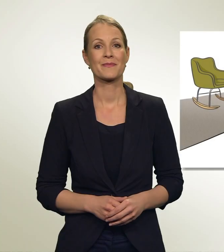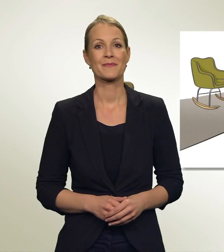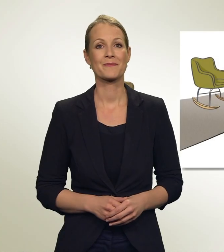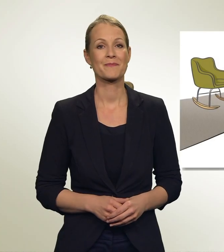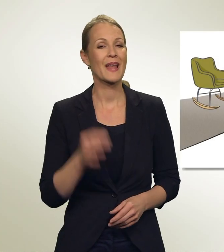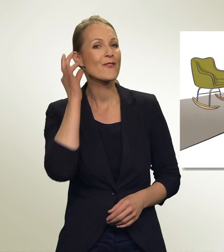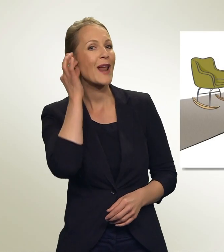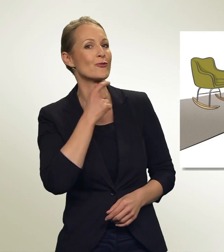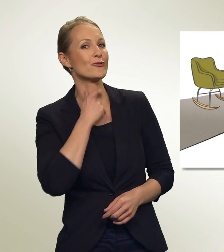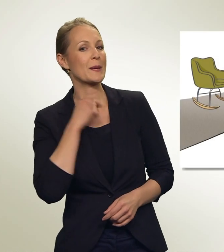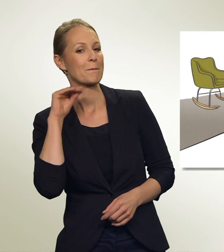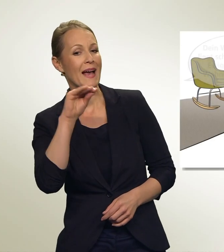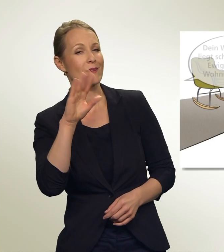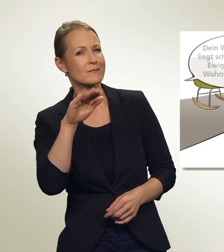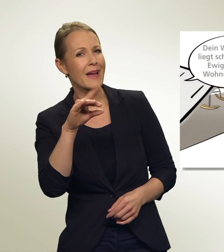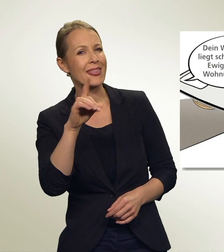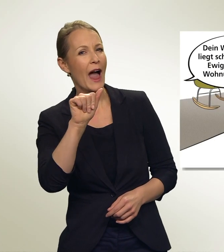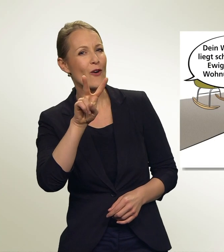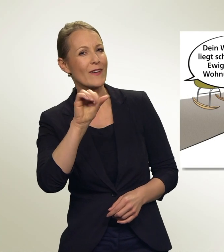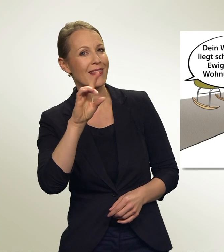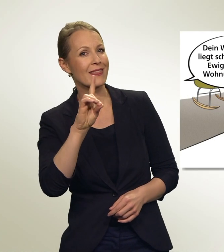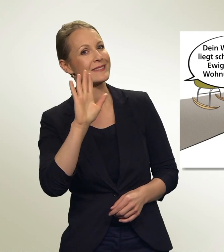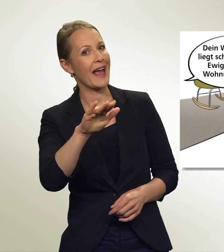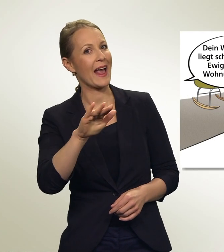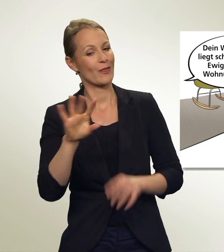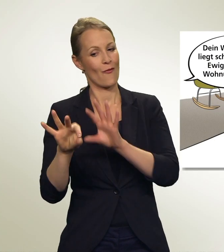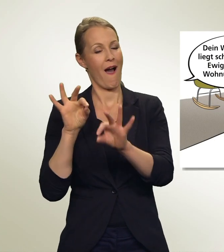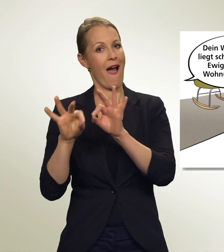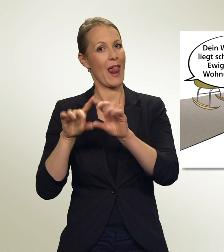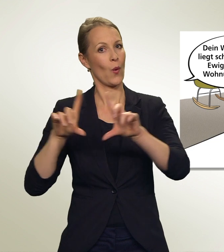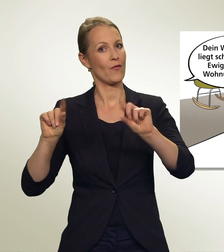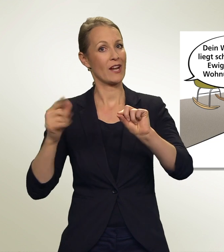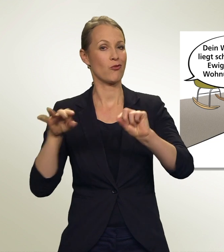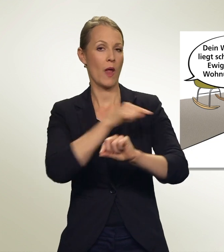DAVID! Dein Wahlcouvert liegt schon seit einer Ewigkeit in der Wohnung herum!